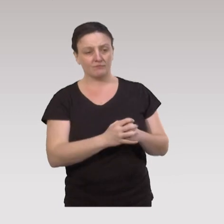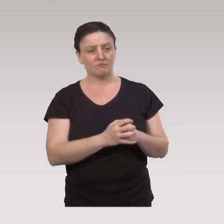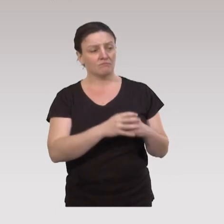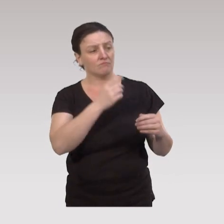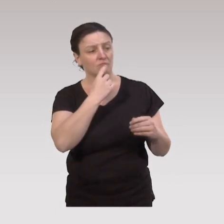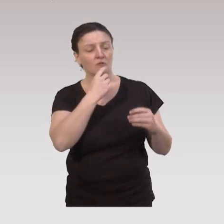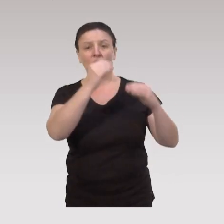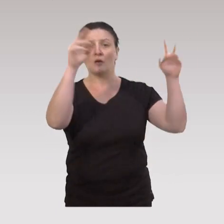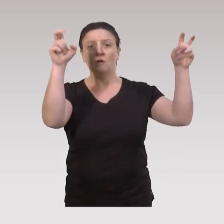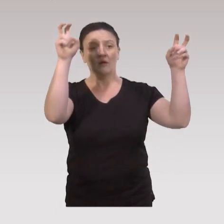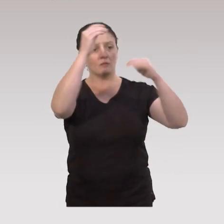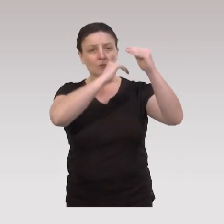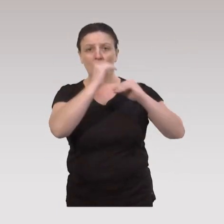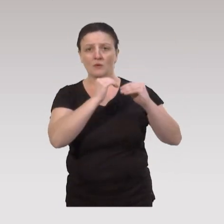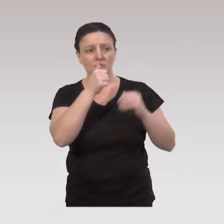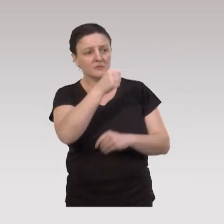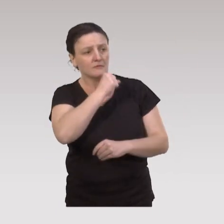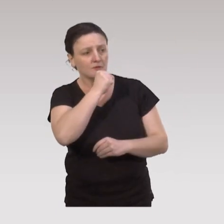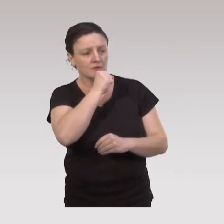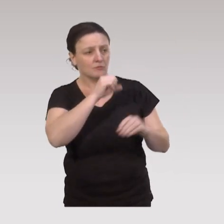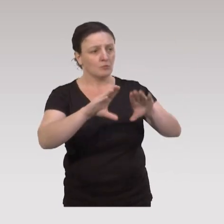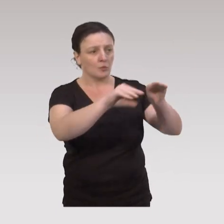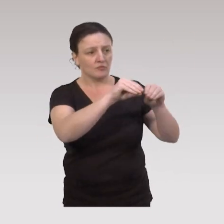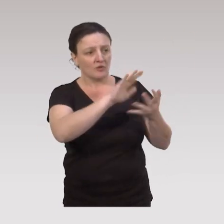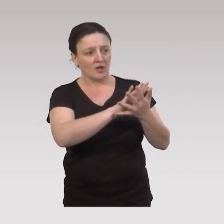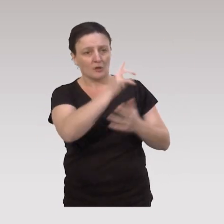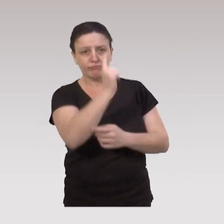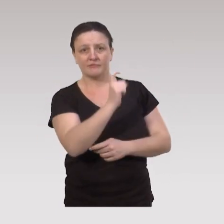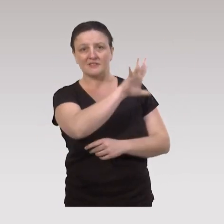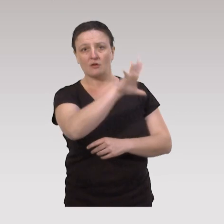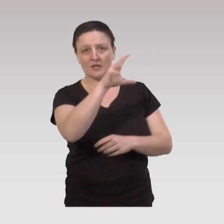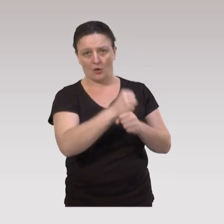On s'adresse, d'après le plan "Bien vieillir", à une population âgée de 55 ans et plus.